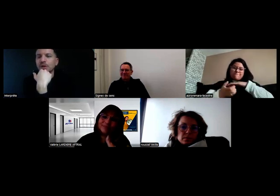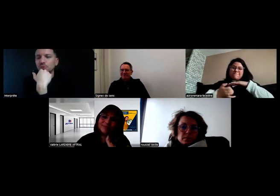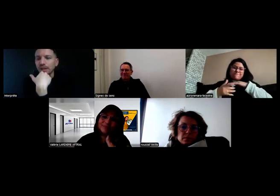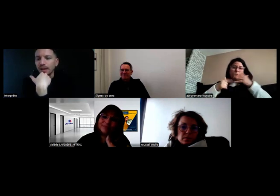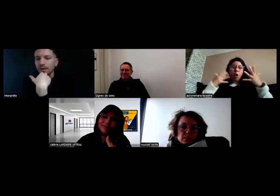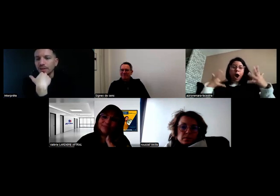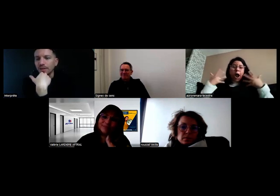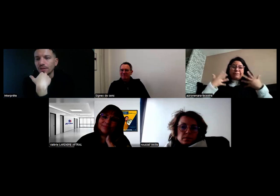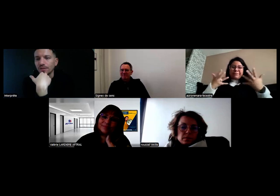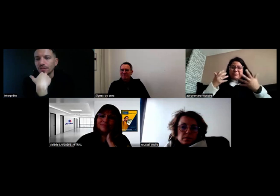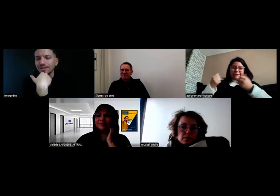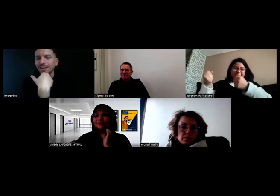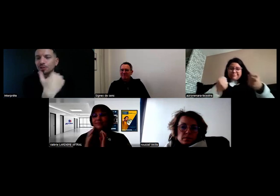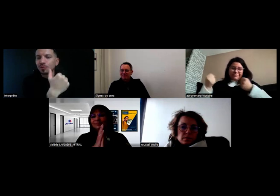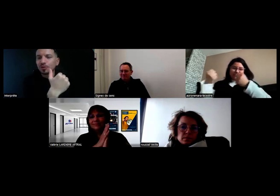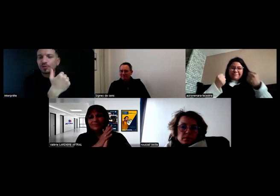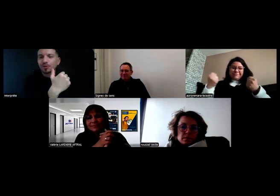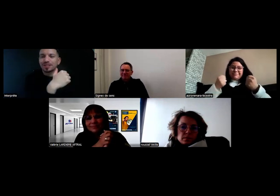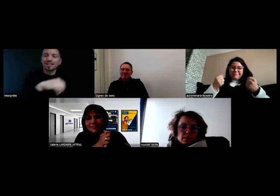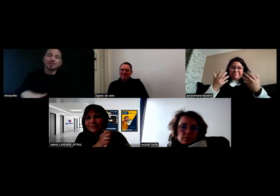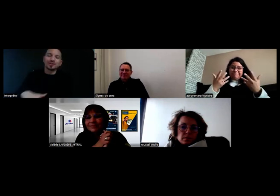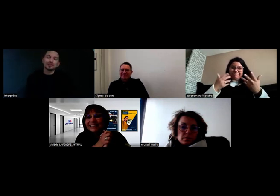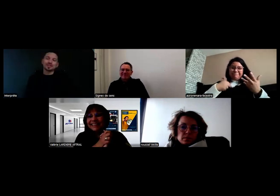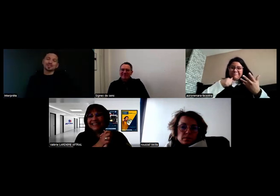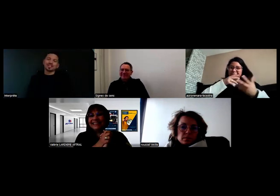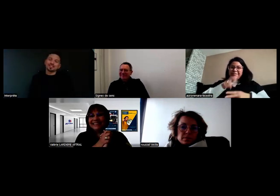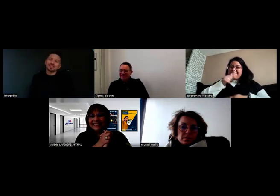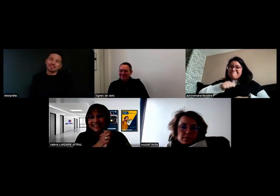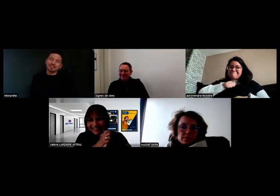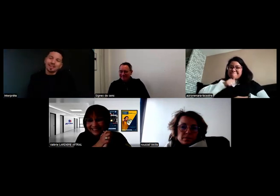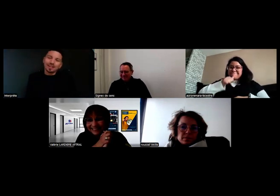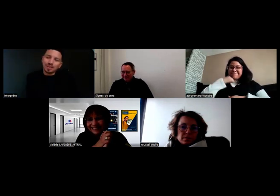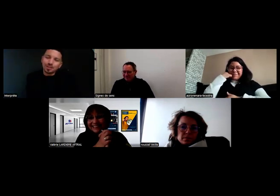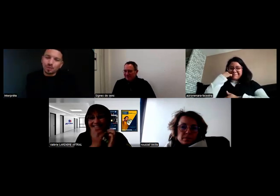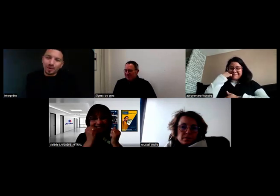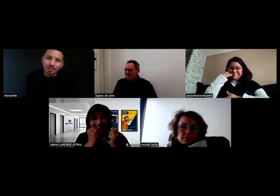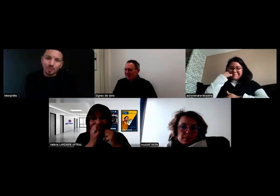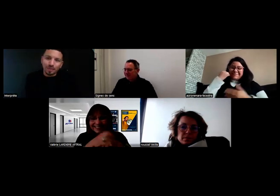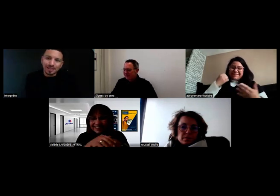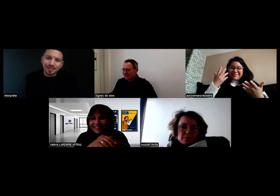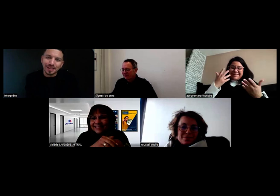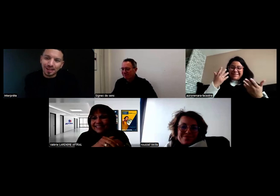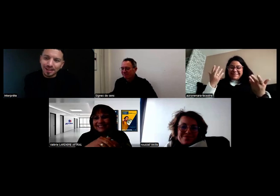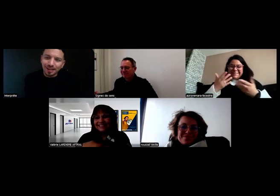Mais en tout cas, là je me sens frustrée parce que j'ai le titre mais je ne peux pas pratiquer.